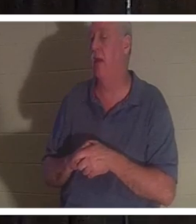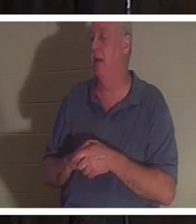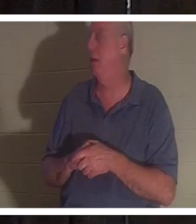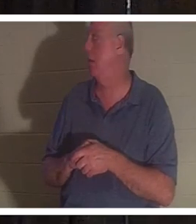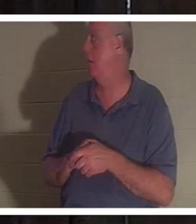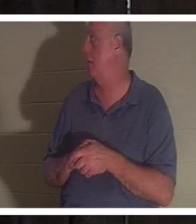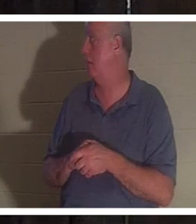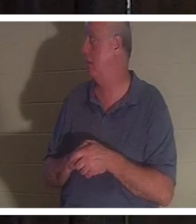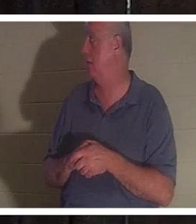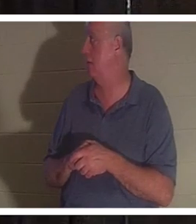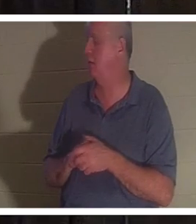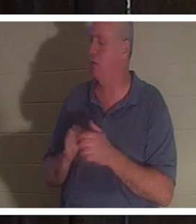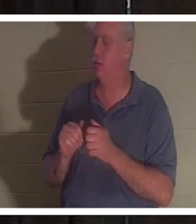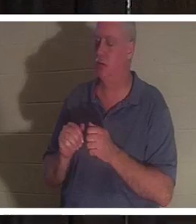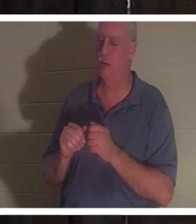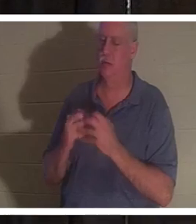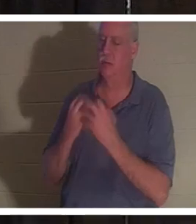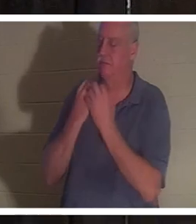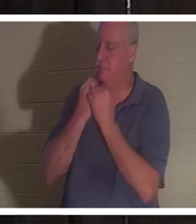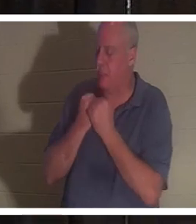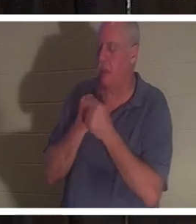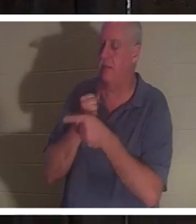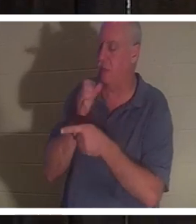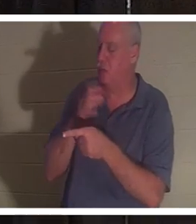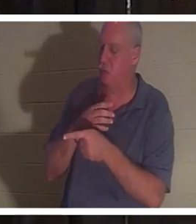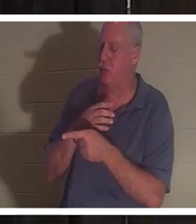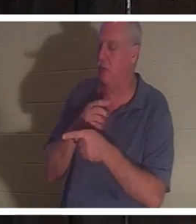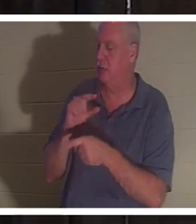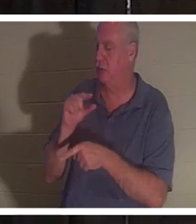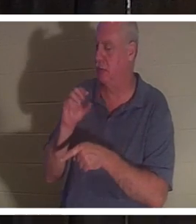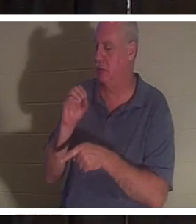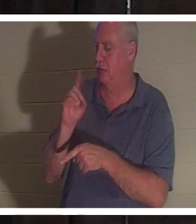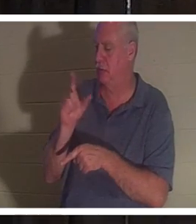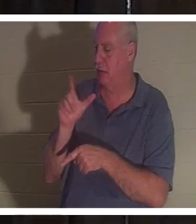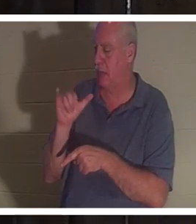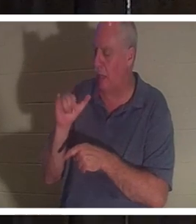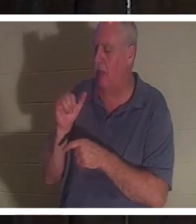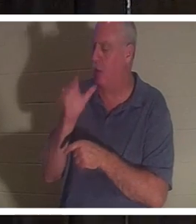J'aime beaucoup cette femme. J'aimerais la voir et nous communiquons. C'est une femme qui ne mentira pas.